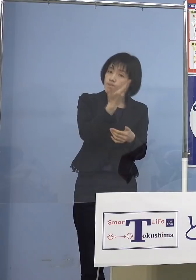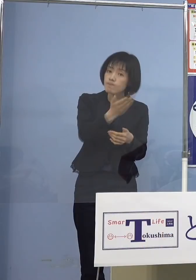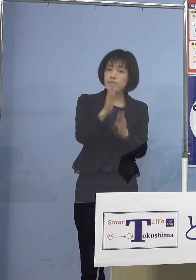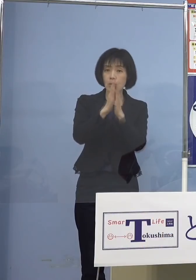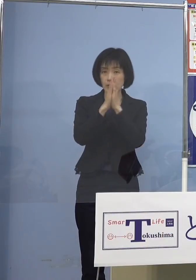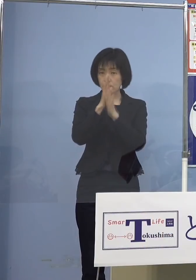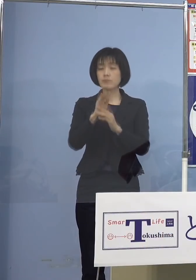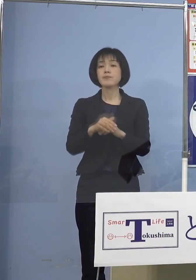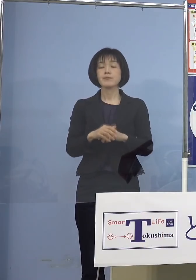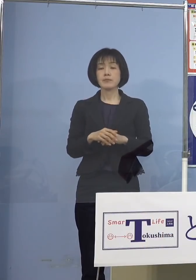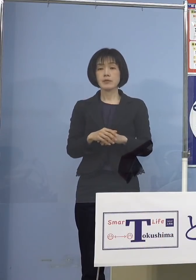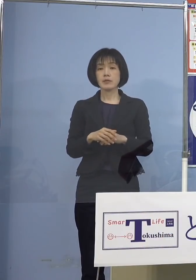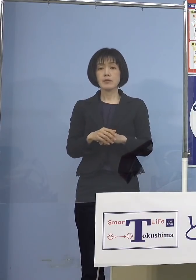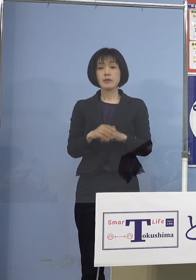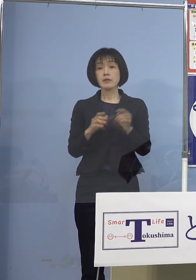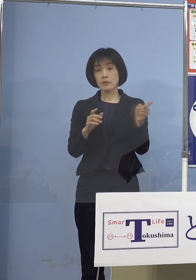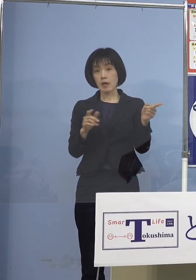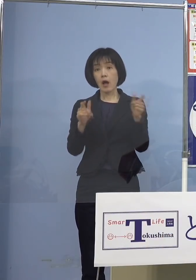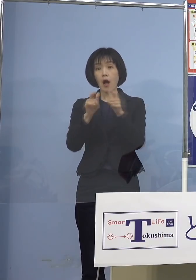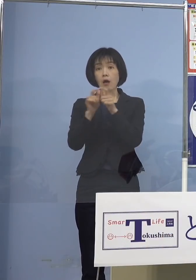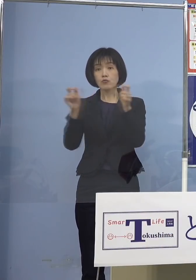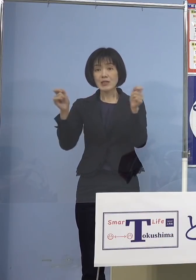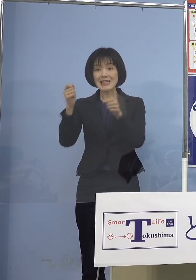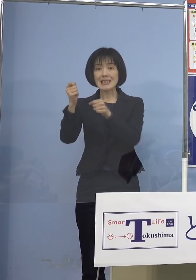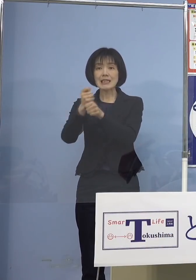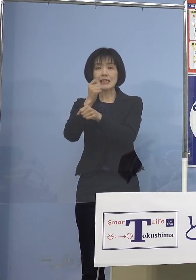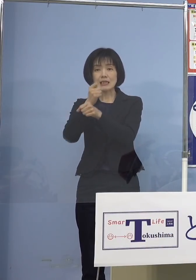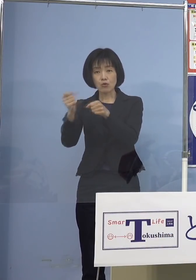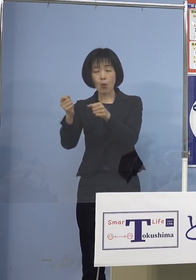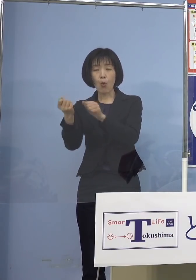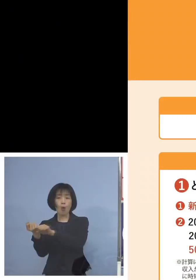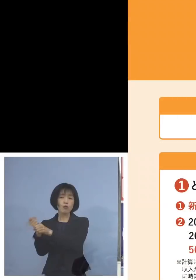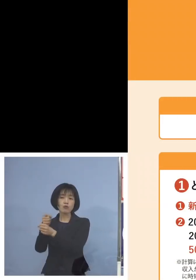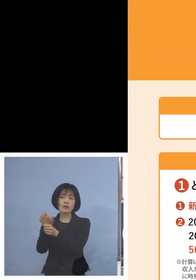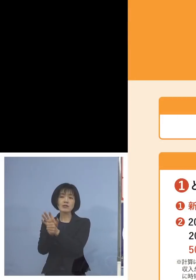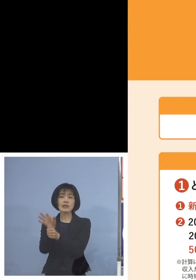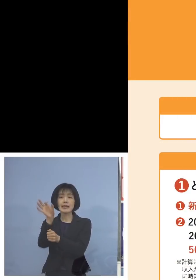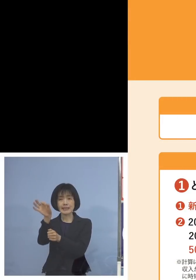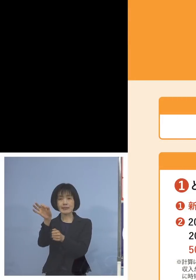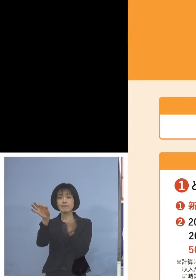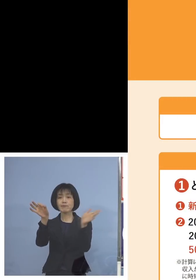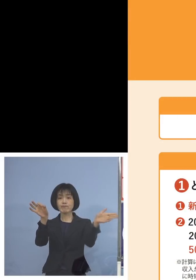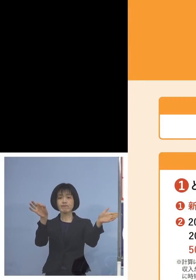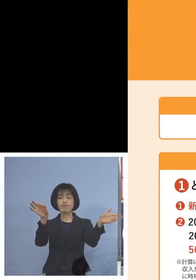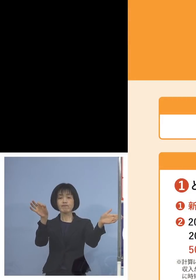そして国の事業復活支援金 こちらもこうした形で分かりやすく